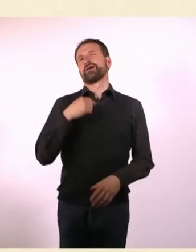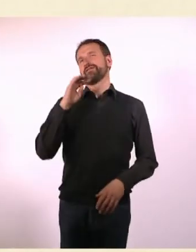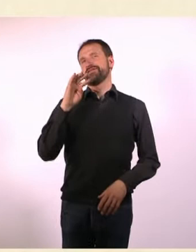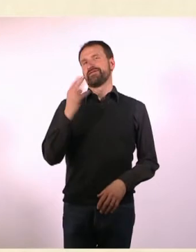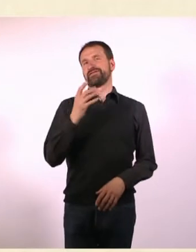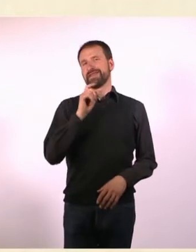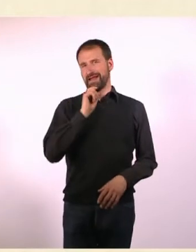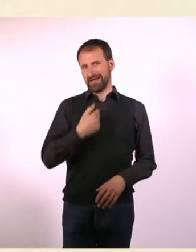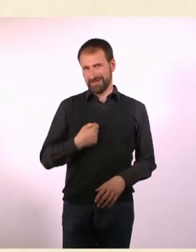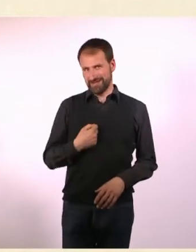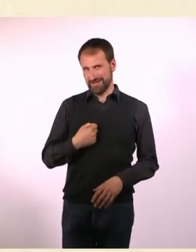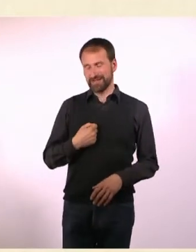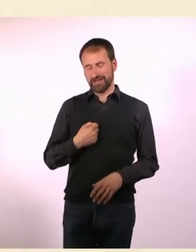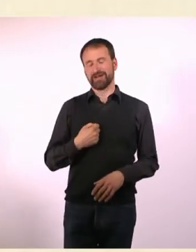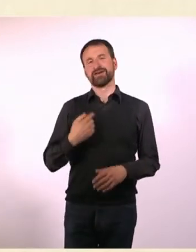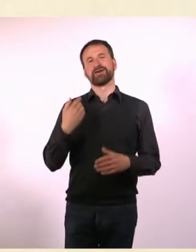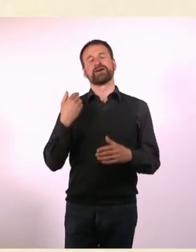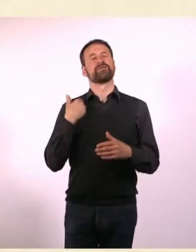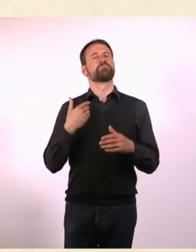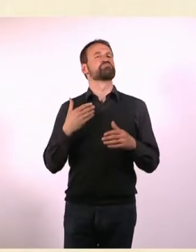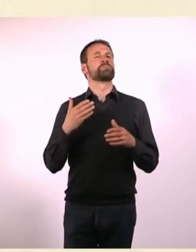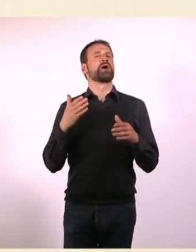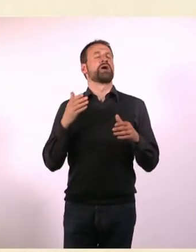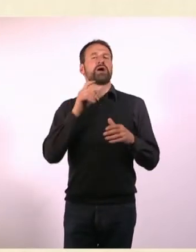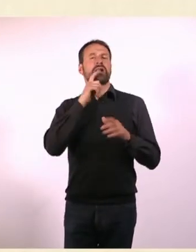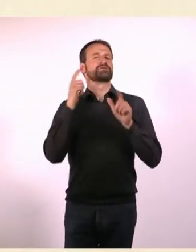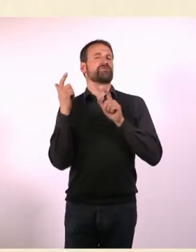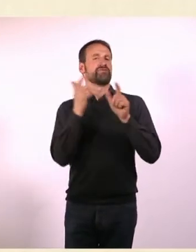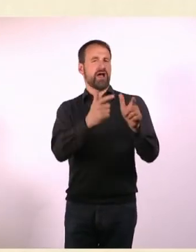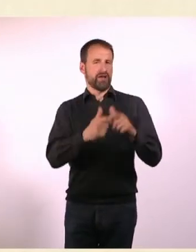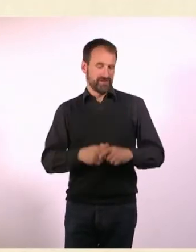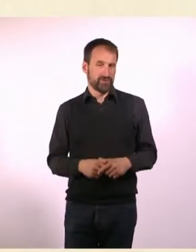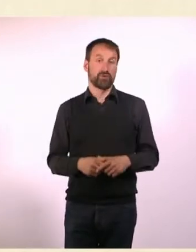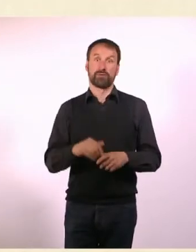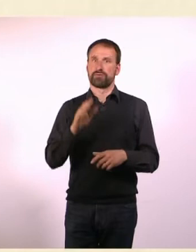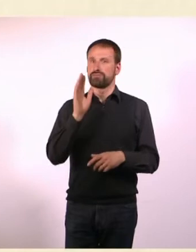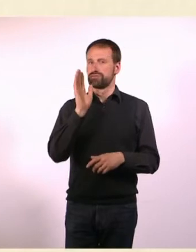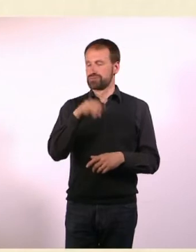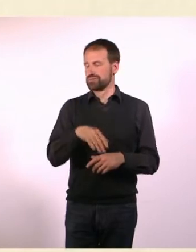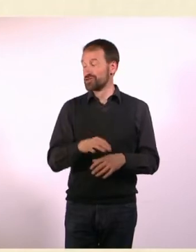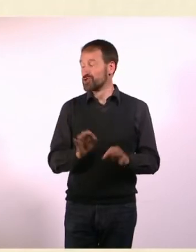Das war in der 4. Klasse und wir haben eine Klassenfahrt gemacht. Und es war wirklich ganz furchtbar.